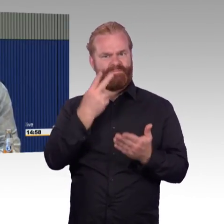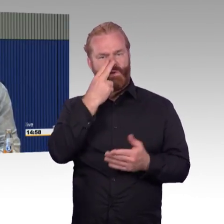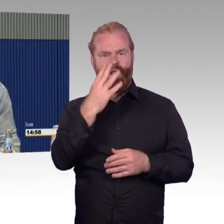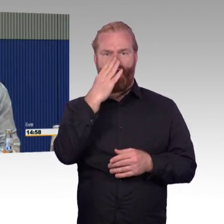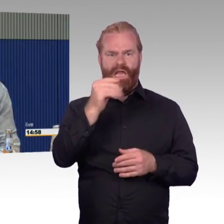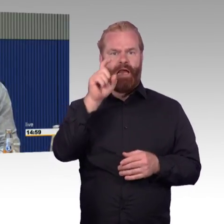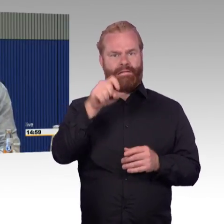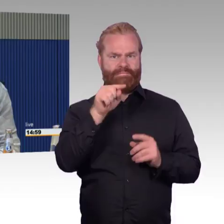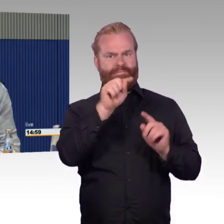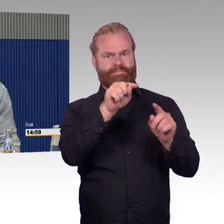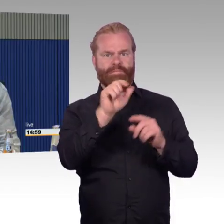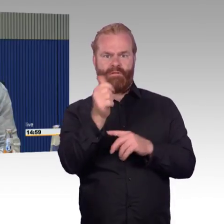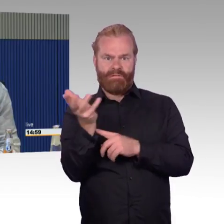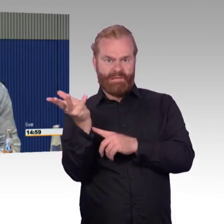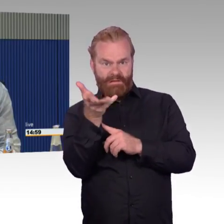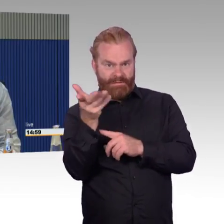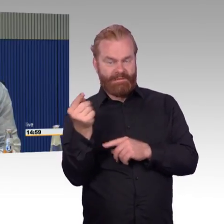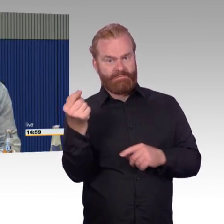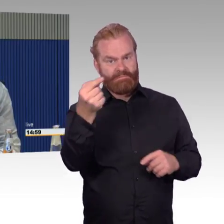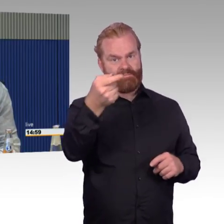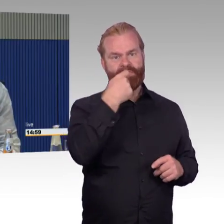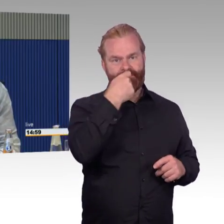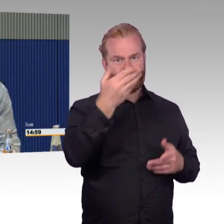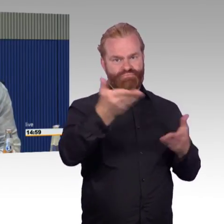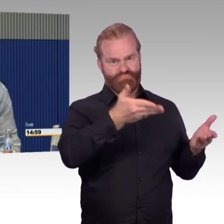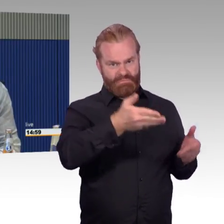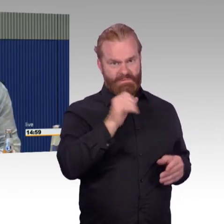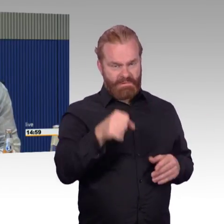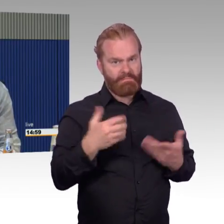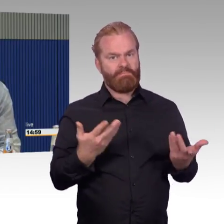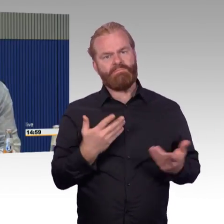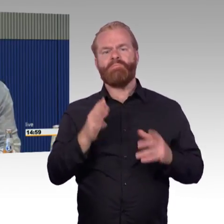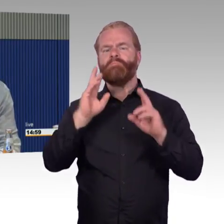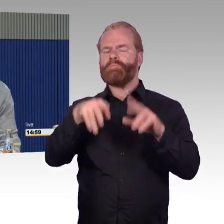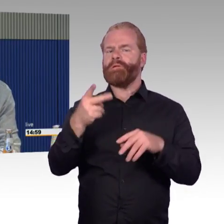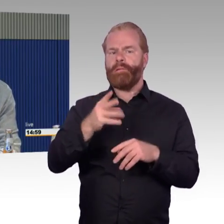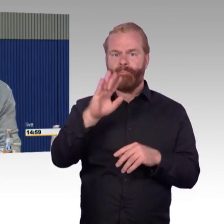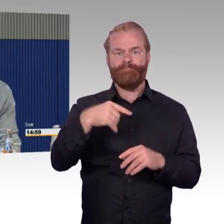und buche, habe ich keinen Zutritt zu der DB Lounge. Diese DB Lounges sind auch ein Segen,